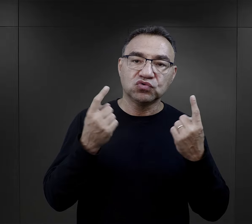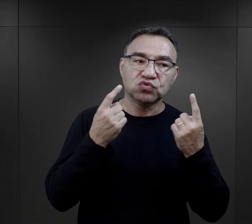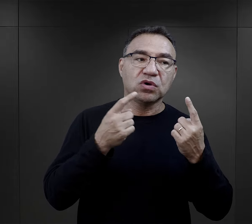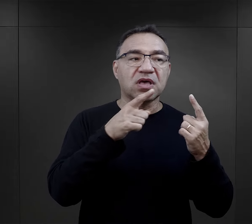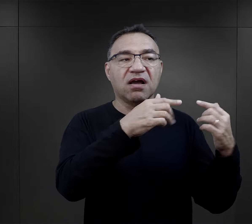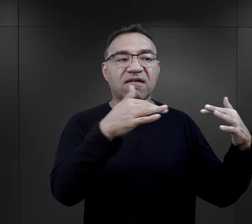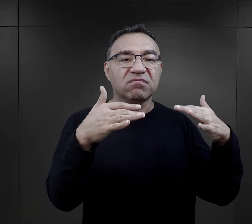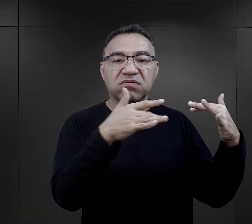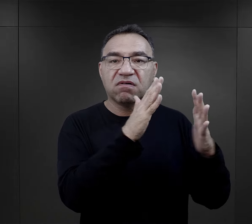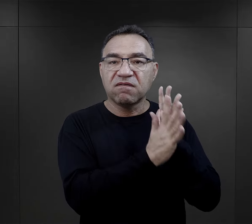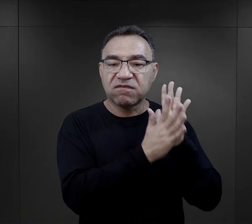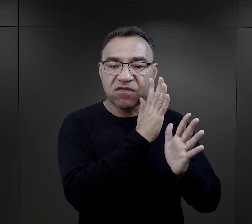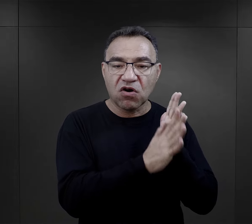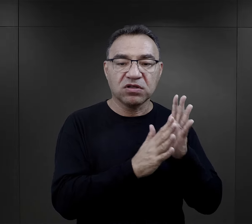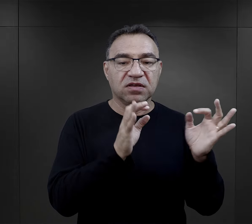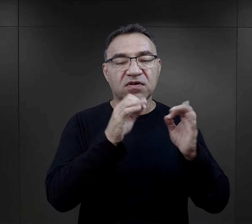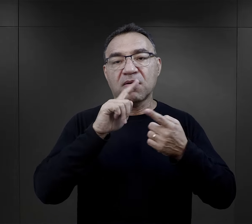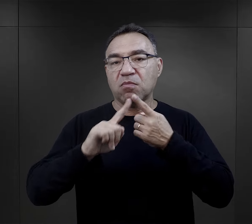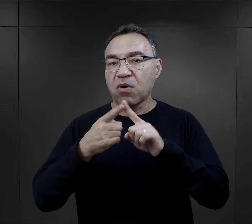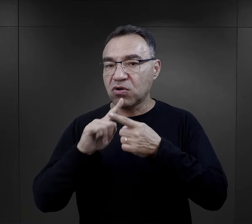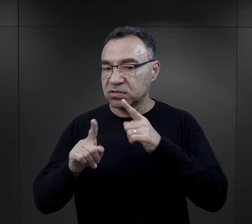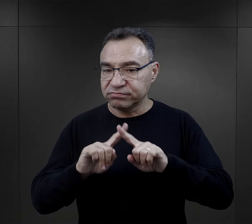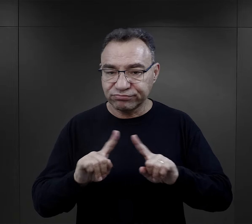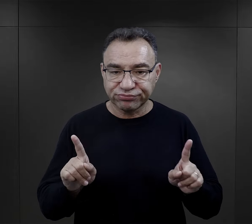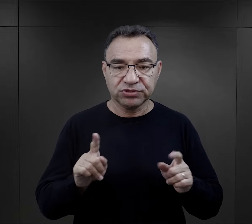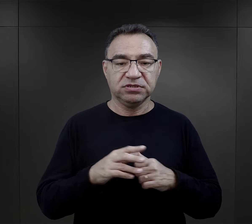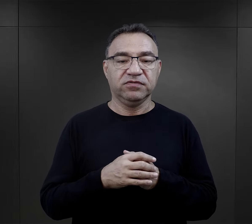o sytuacji na froncie, informacji politycznych.